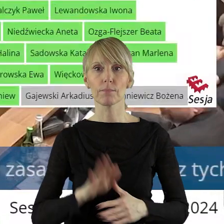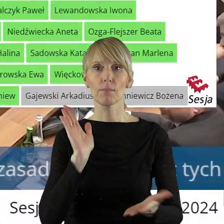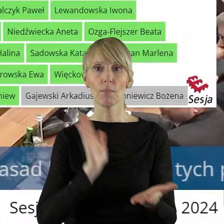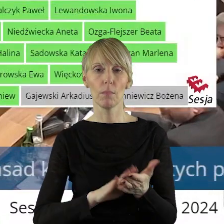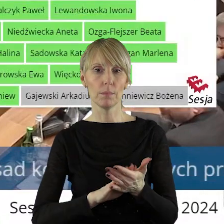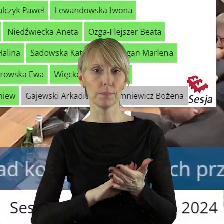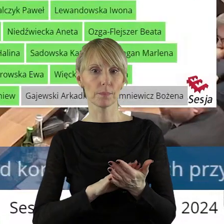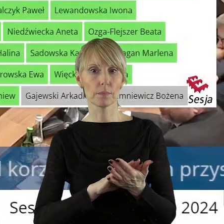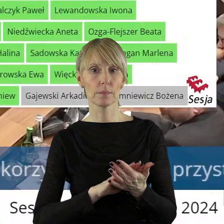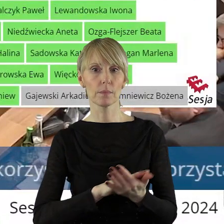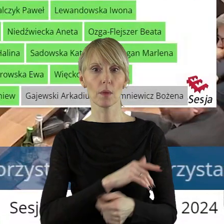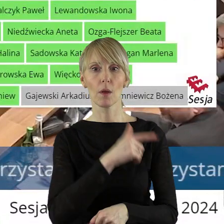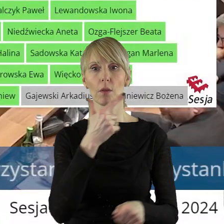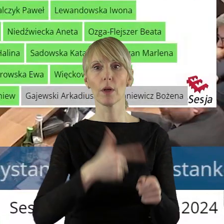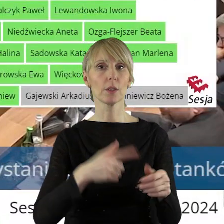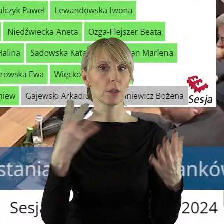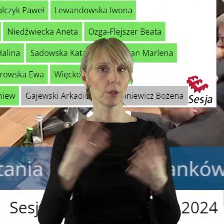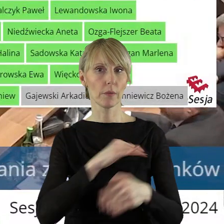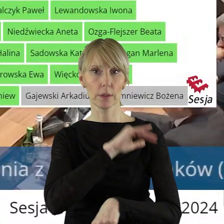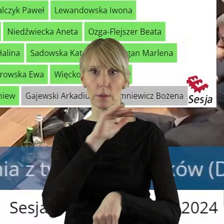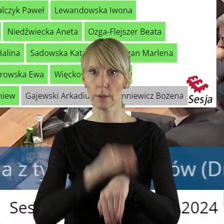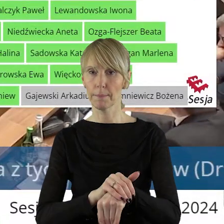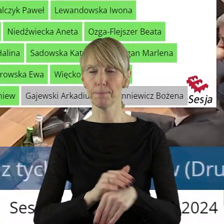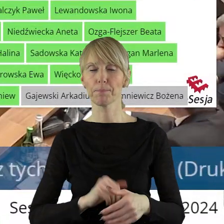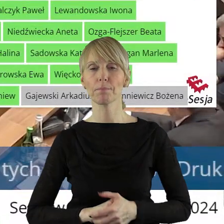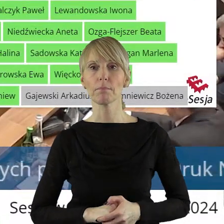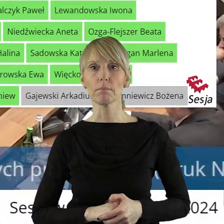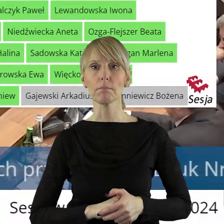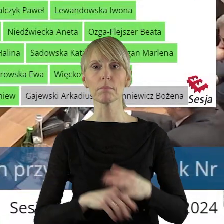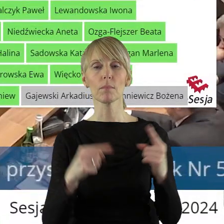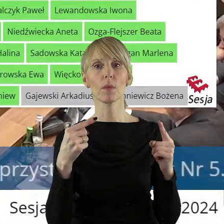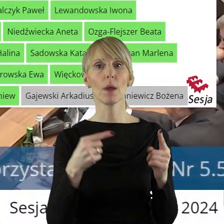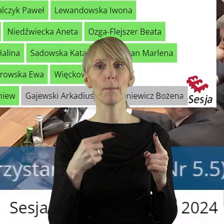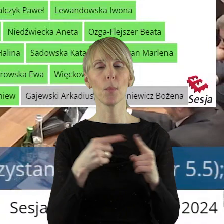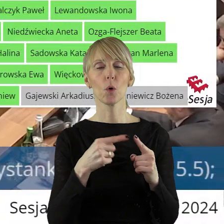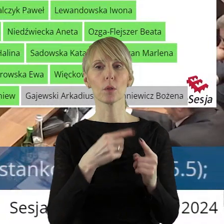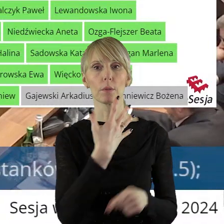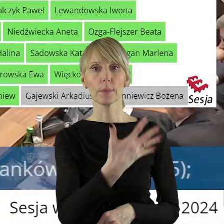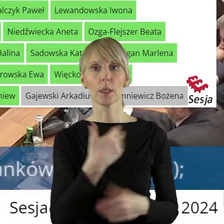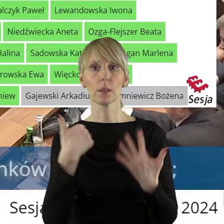Uchwała została przegłosowana jednogłośnie. W punkcie 5.6 w sprawie wyrażenia zgody